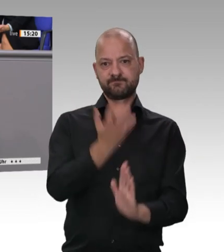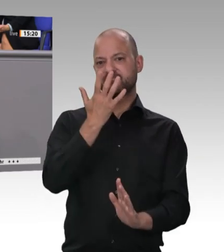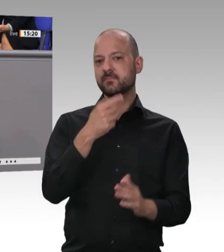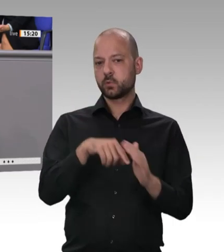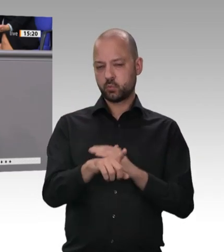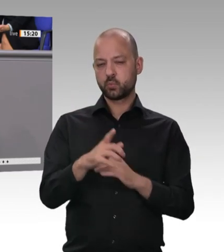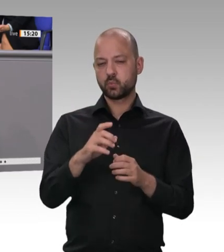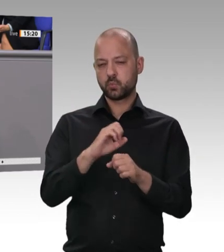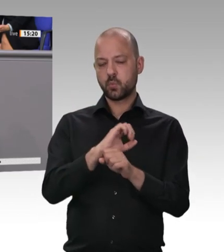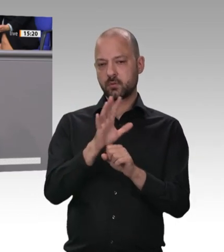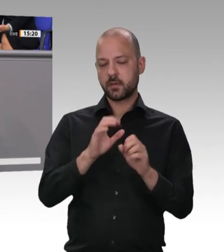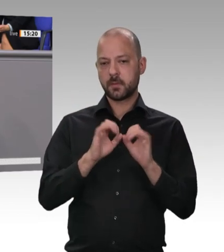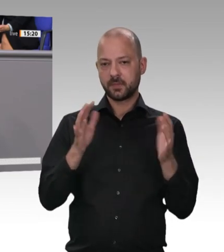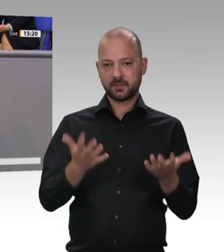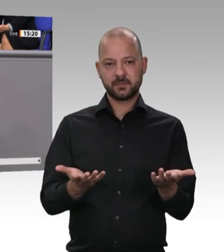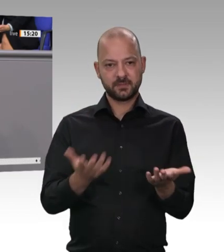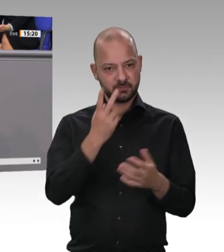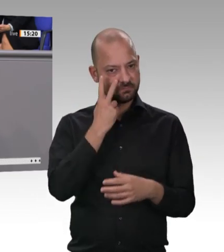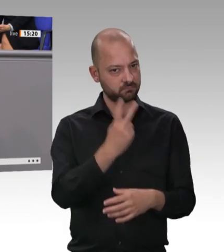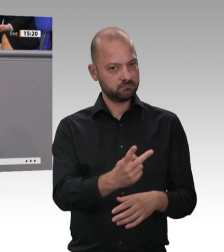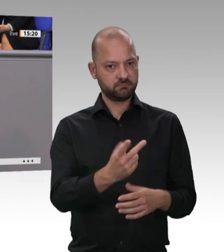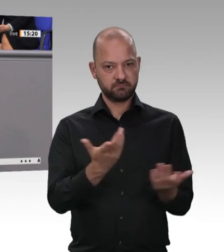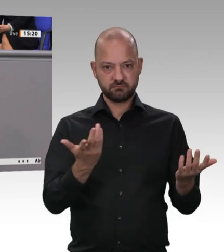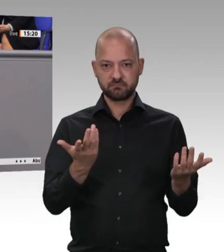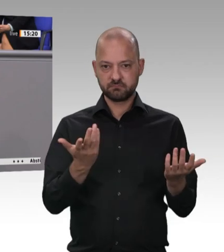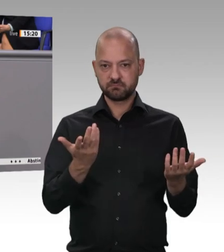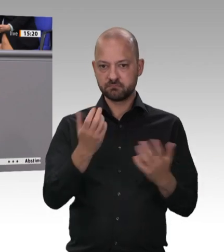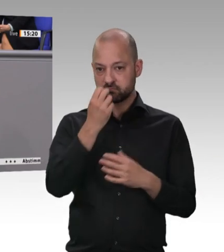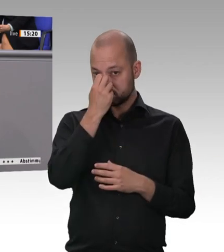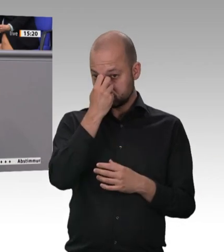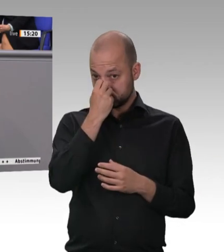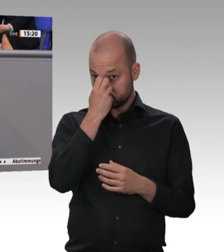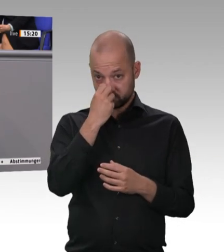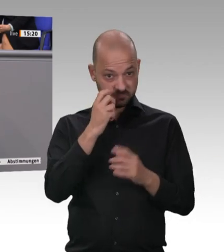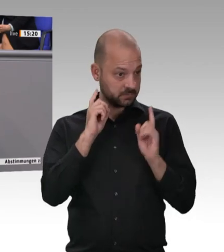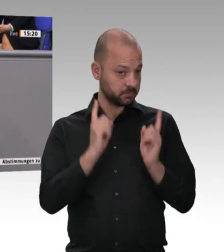Branche. Deswegen bin ich froh, dass Hubertus Heil diese zehn Eckpunkte vorgelegt hat.